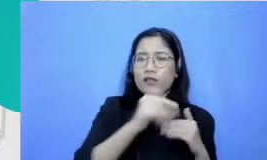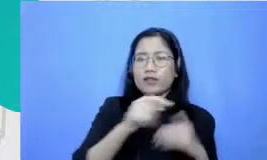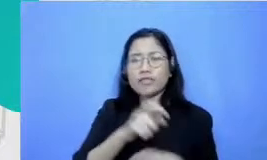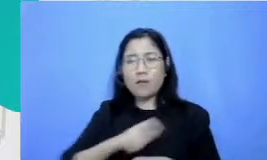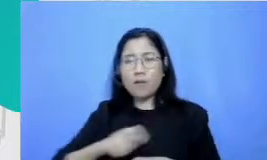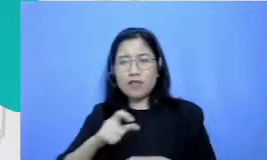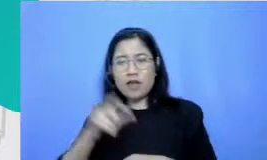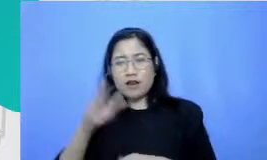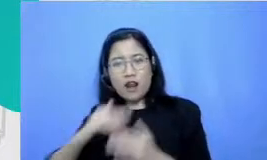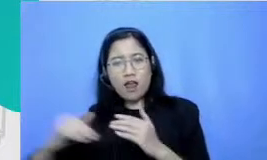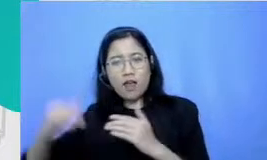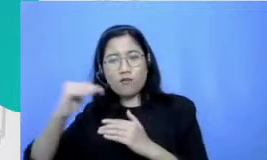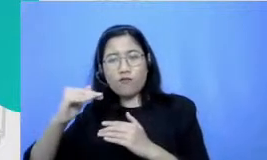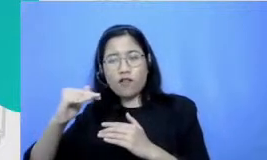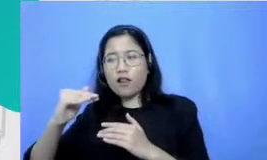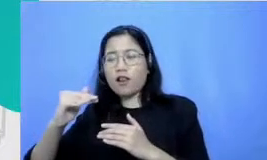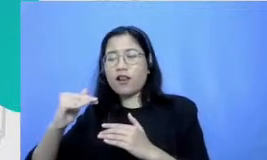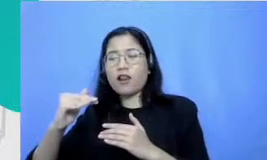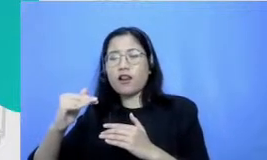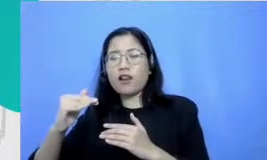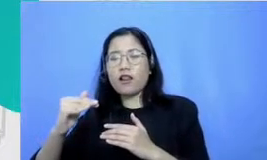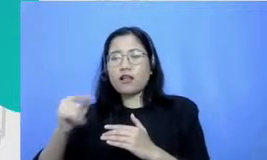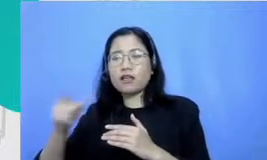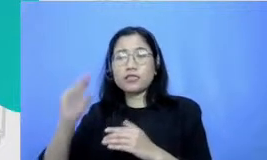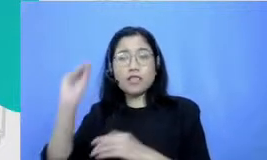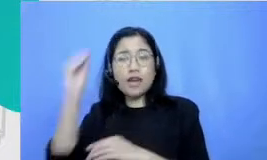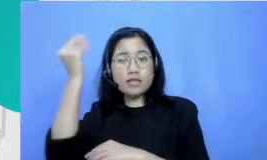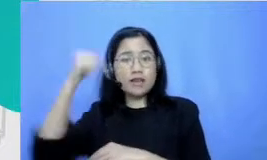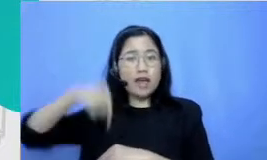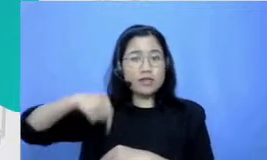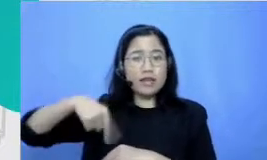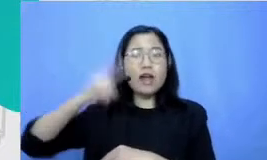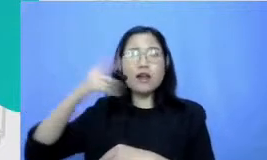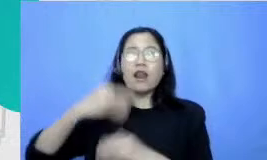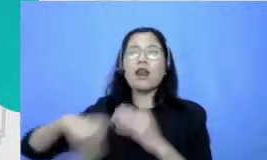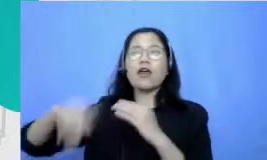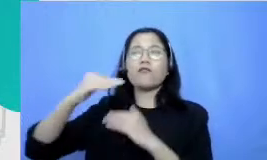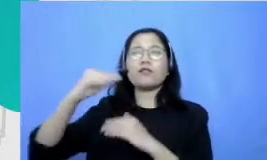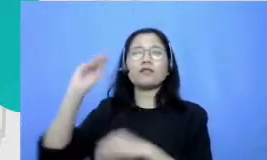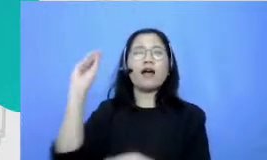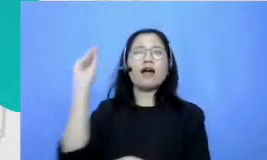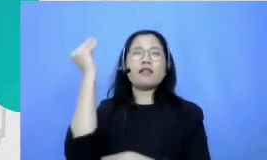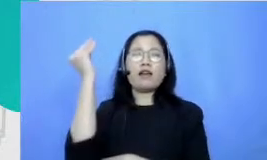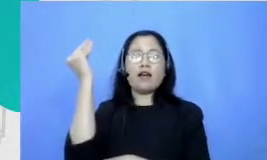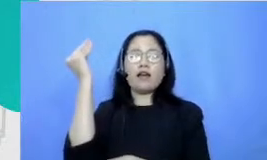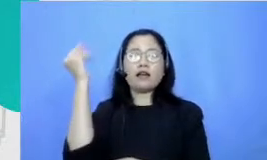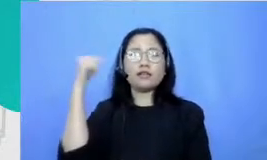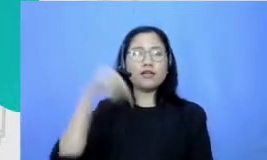ke level apa namanya Jakarta Selatan sampai level DKI dan ketika aku Tofu tenang itu sampai level